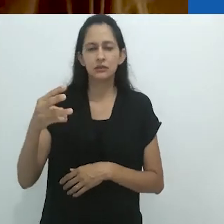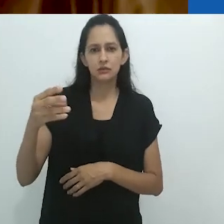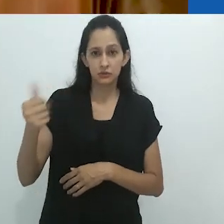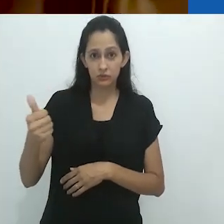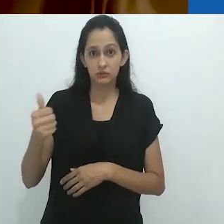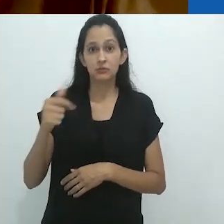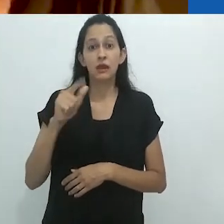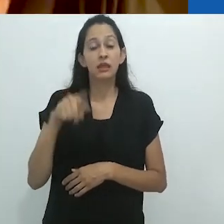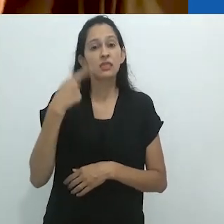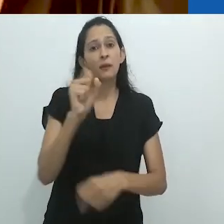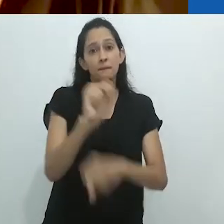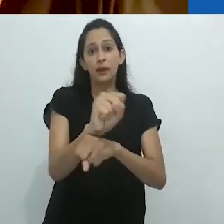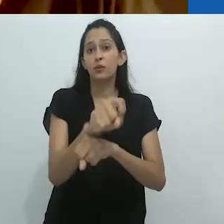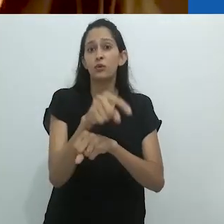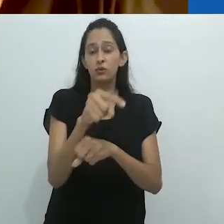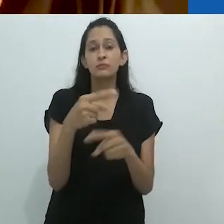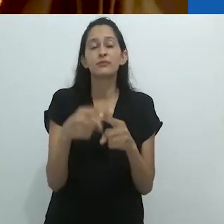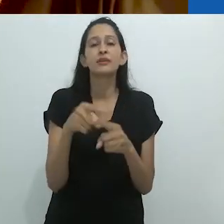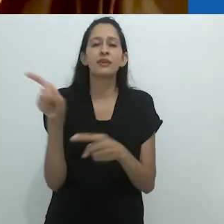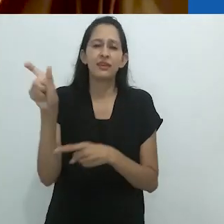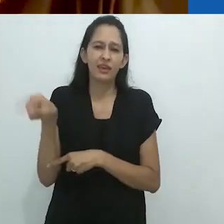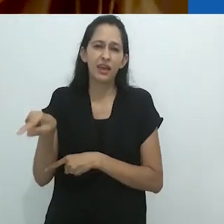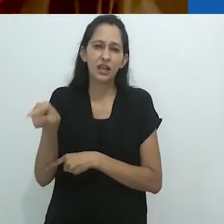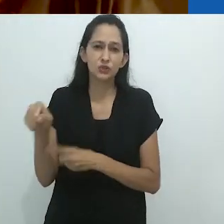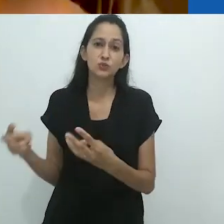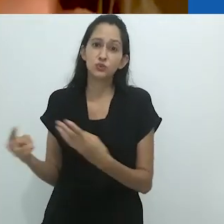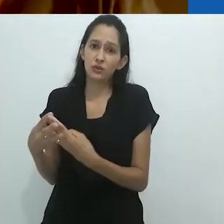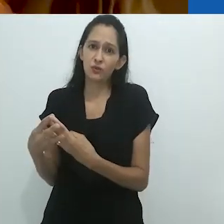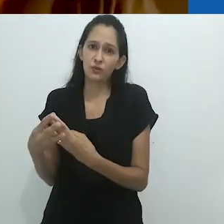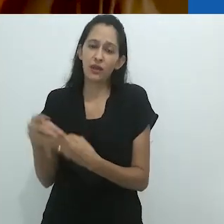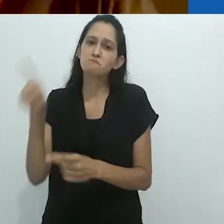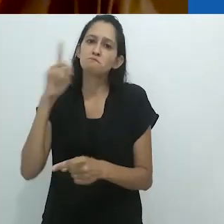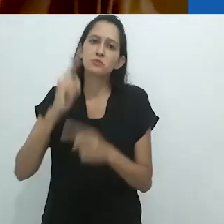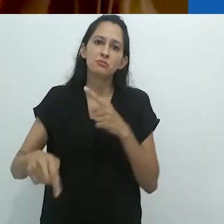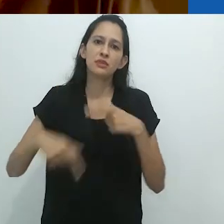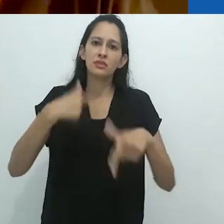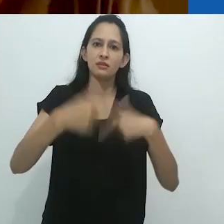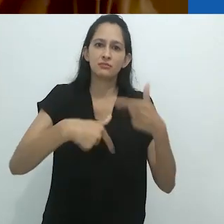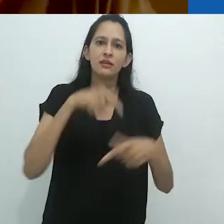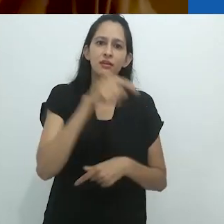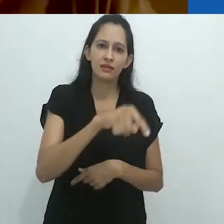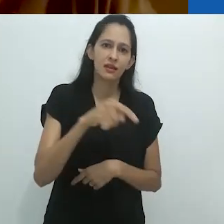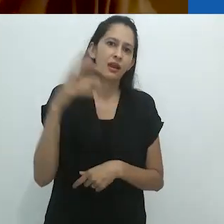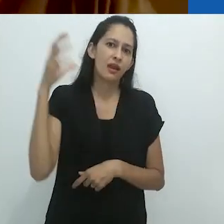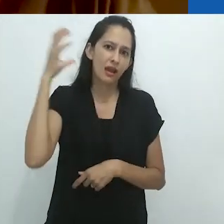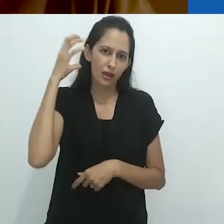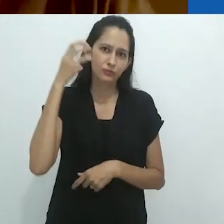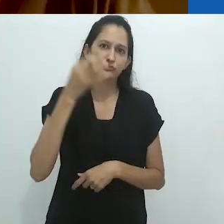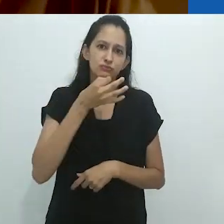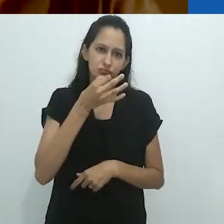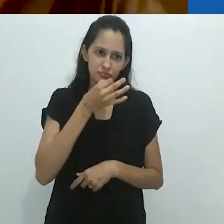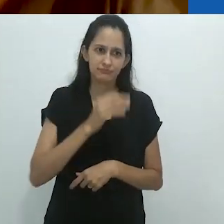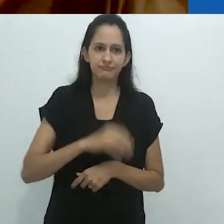quando tudo parou, porque judeus não podiam trabalhar no rádio.